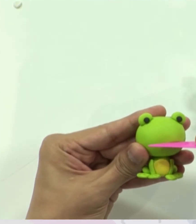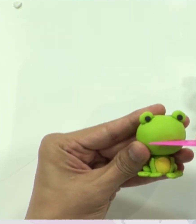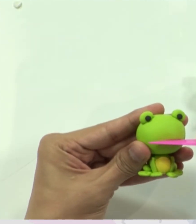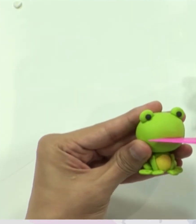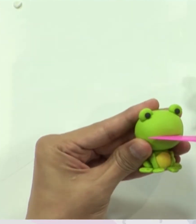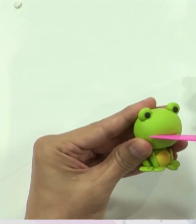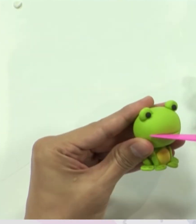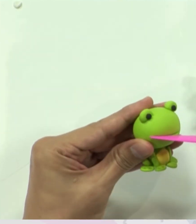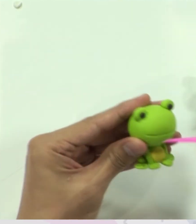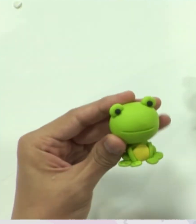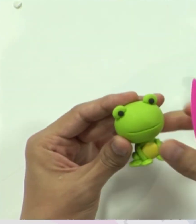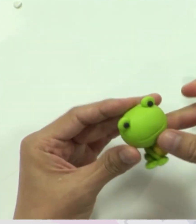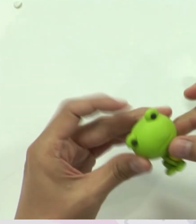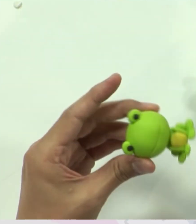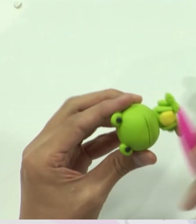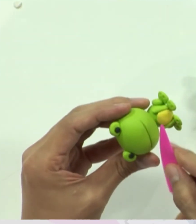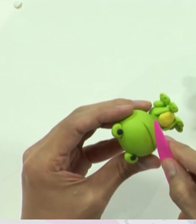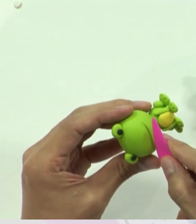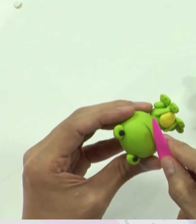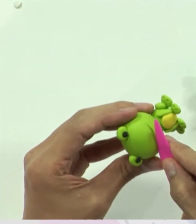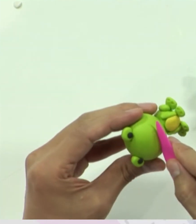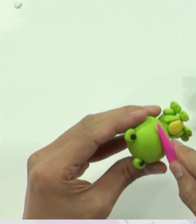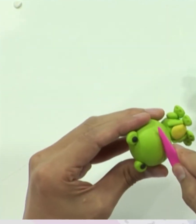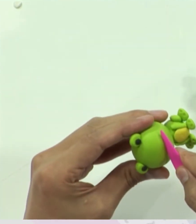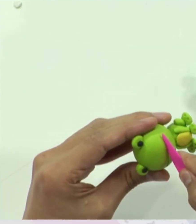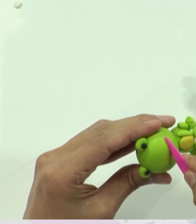นี่เลยครับ